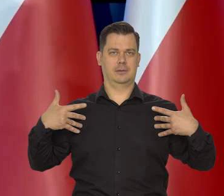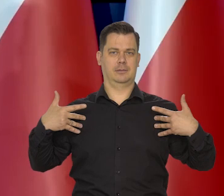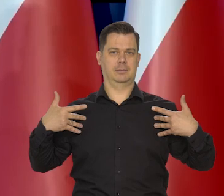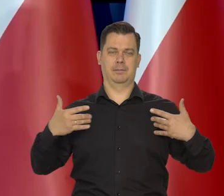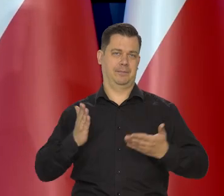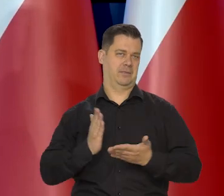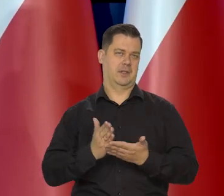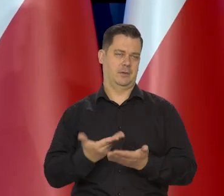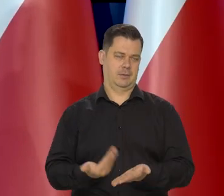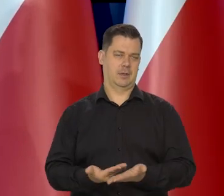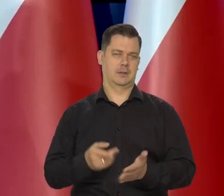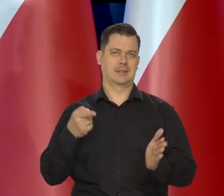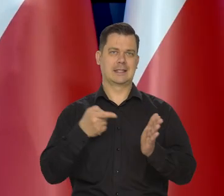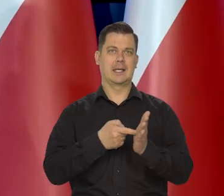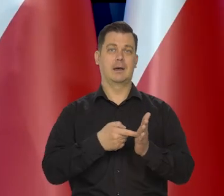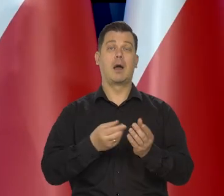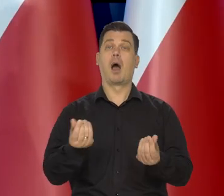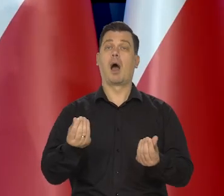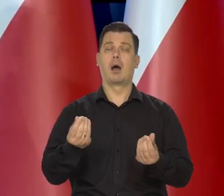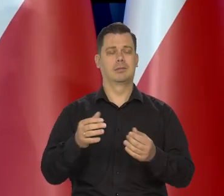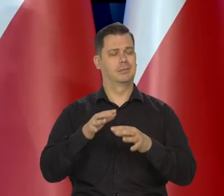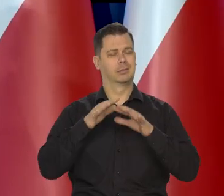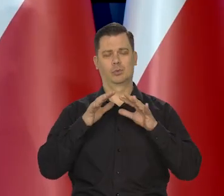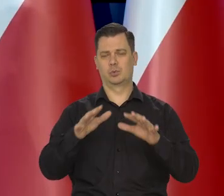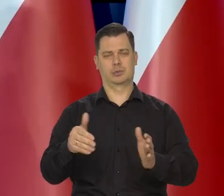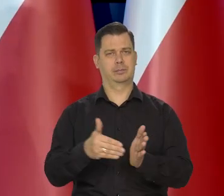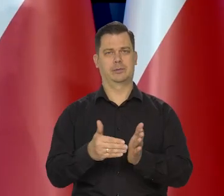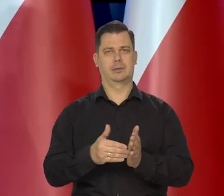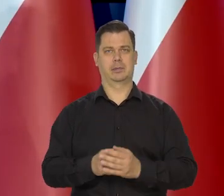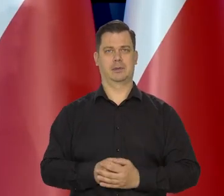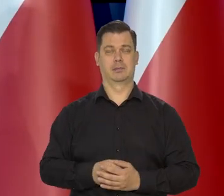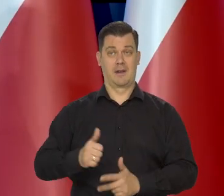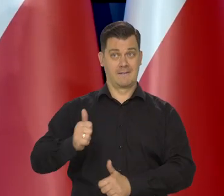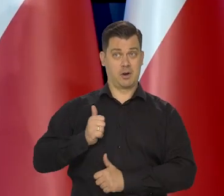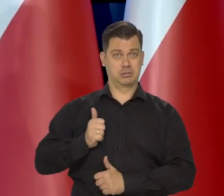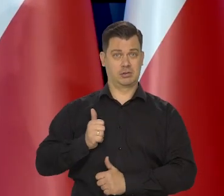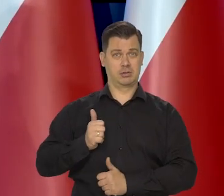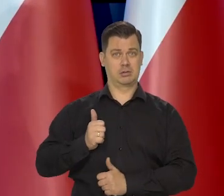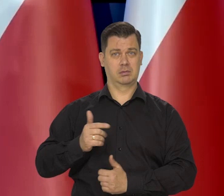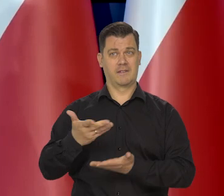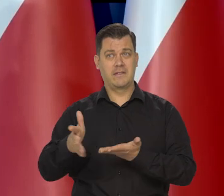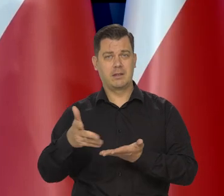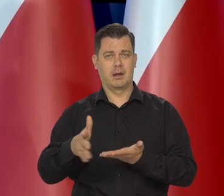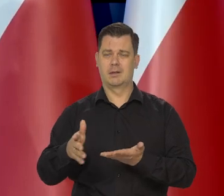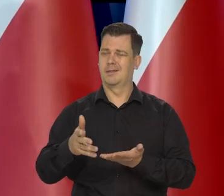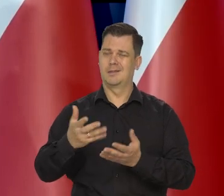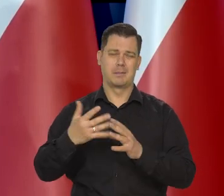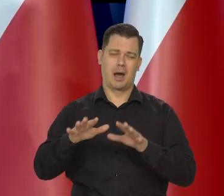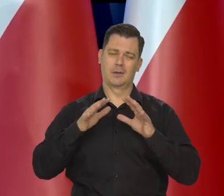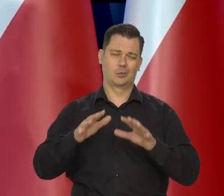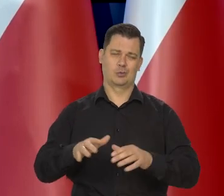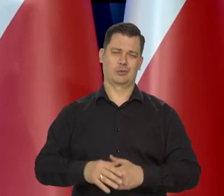Tylko po to i wyłącznie, ale to kosztuje. Armia, wydatki zbrojeniowe oczywiście też kosztują.